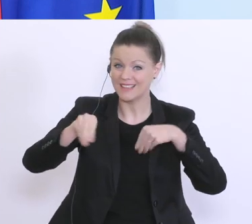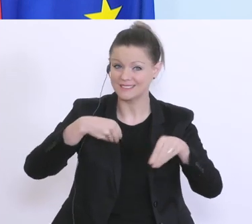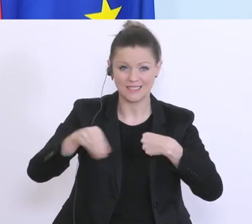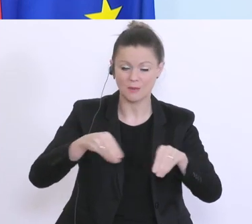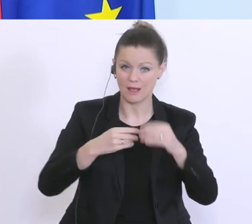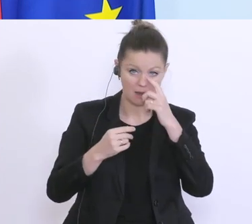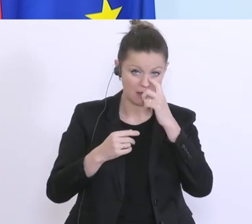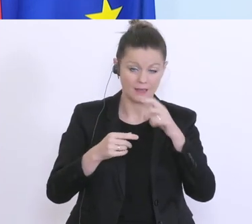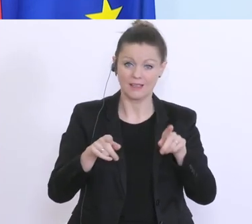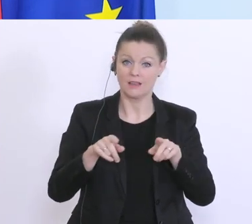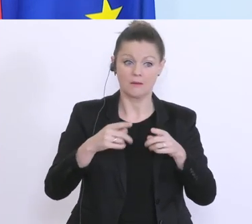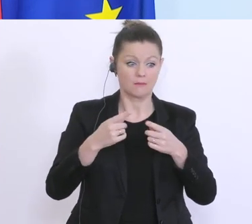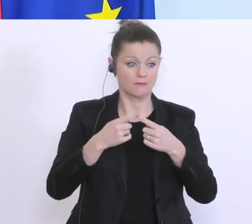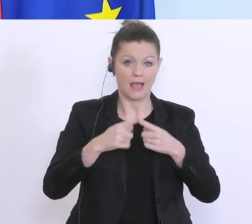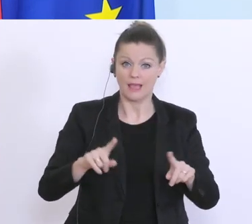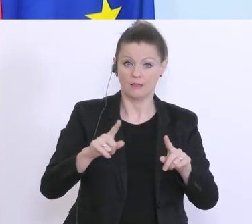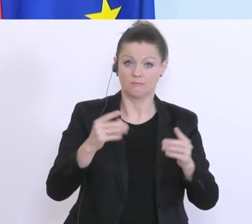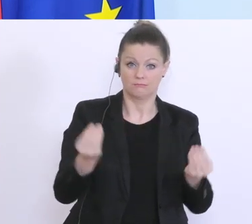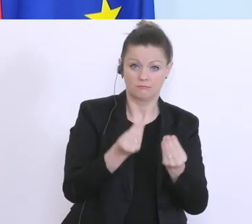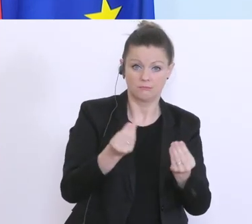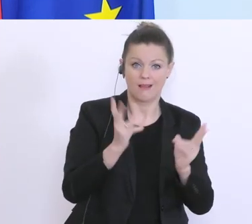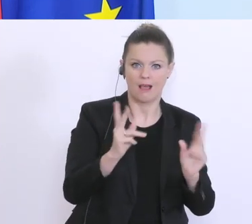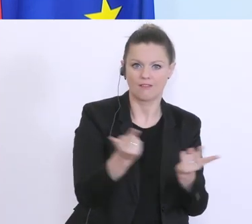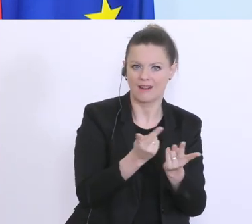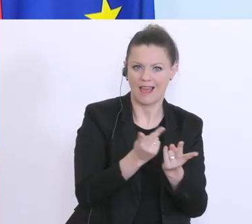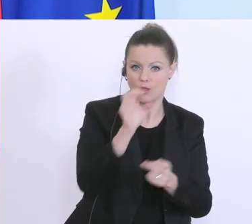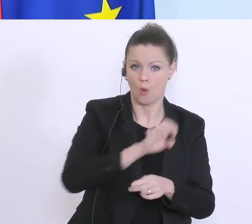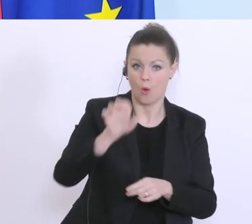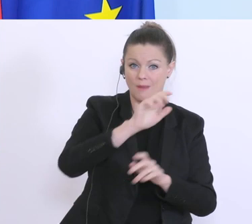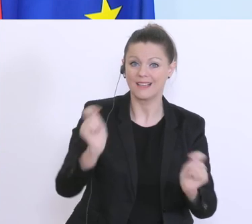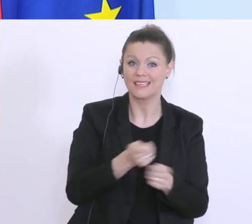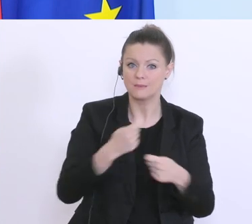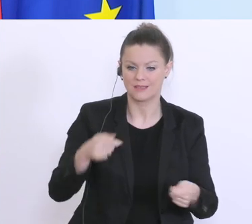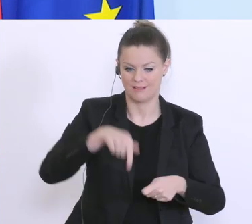derartige vergleichbare Konstruktion in Europa. Wir haben ein einzigartiges Modell auch gemeinsam